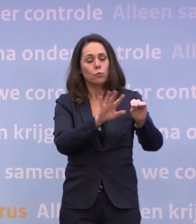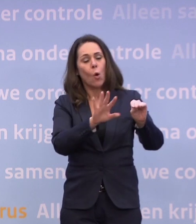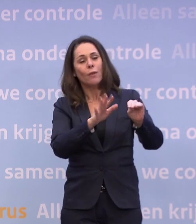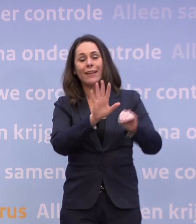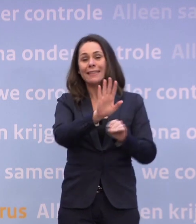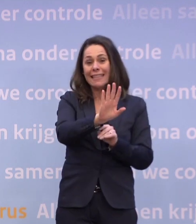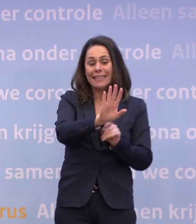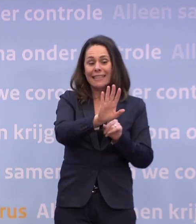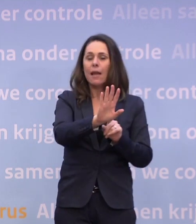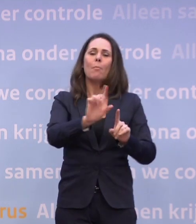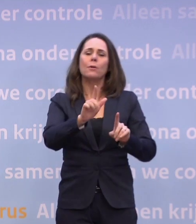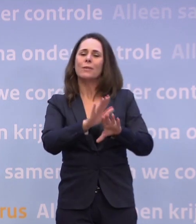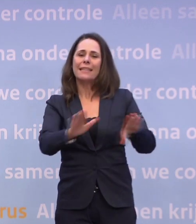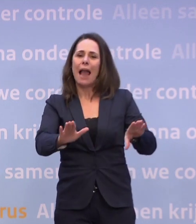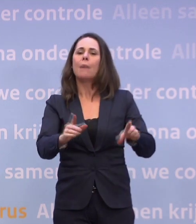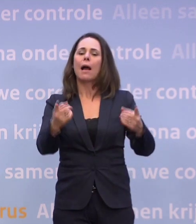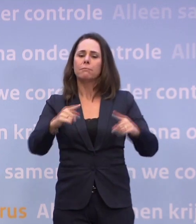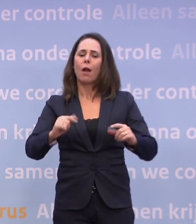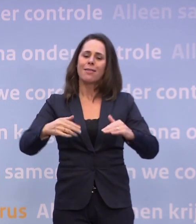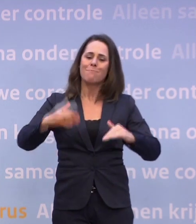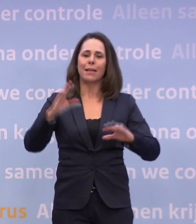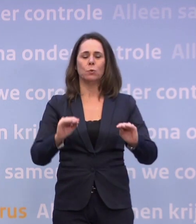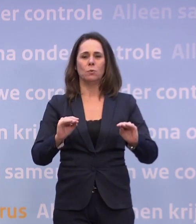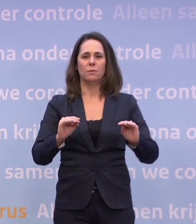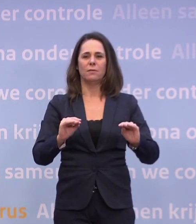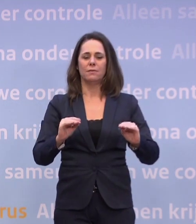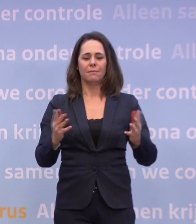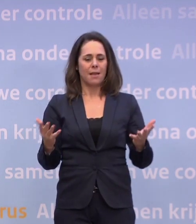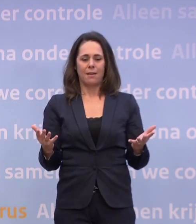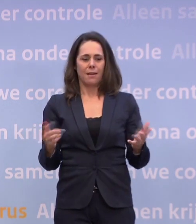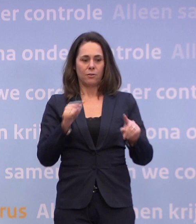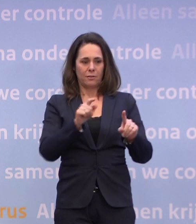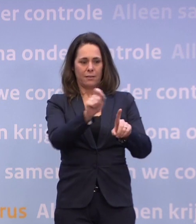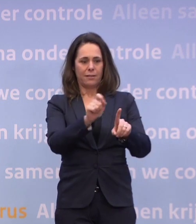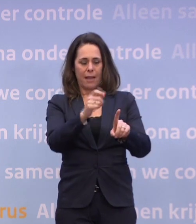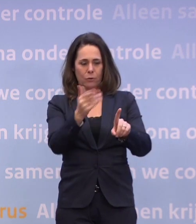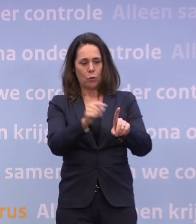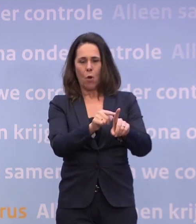...dan was je er nog niet, maar dan kon je weer iets. Je kunt omgekeerd niet zeggen: als dat getal daar ligt of een ander getal zus is...